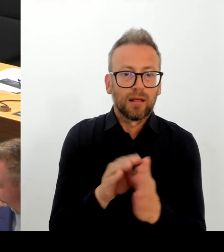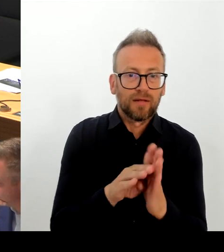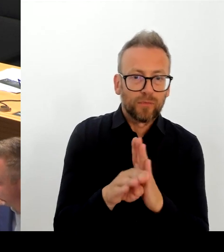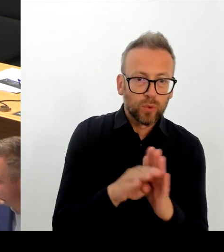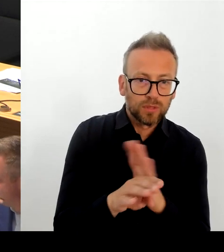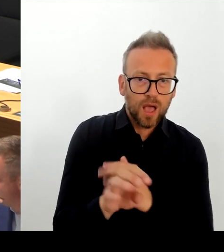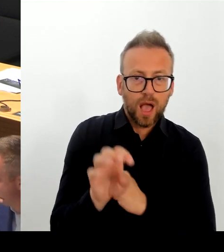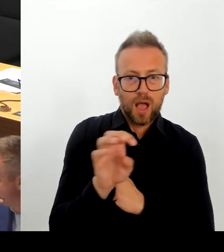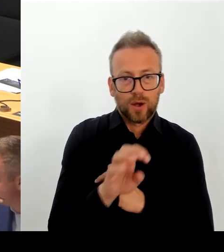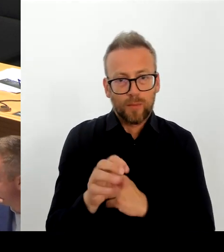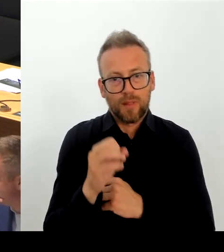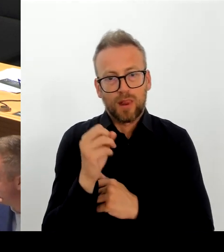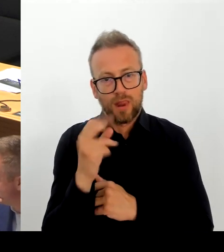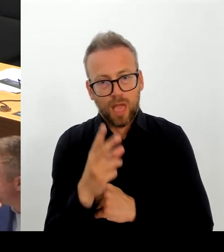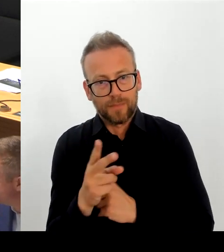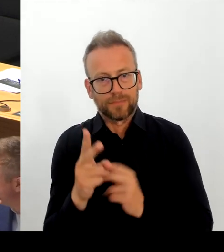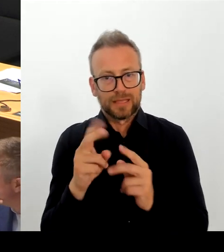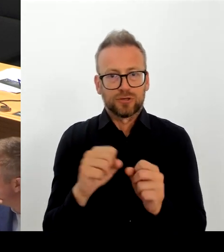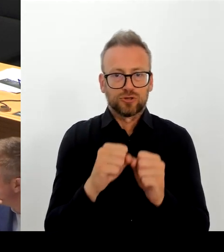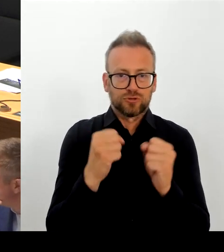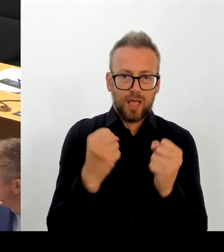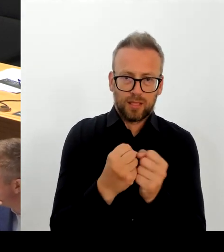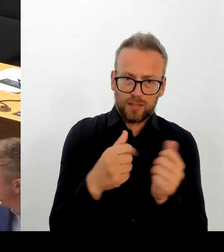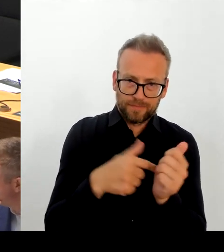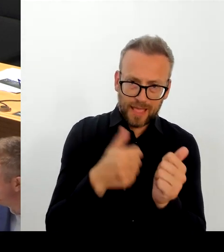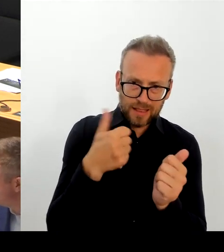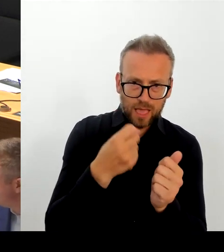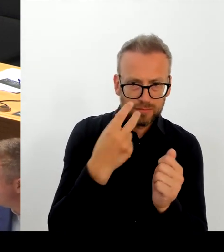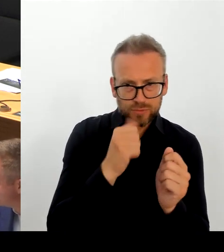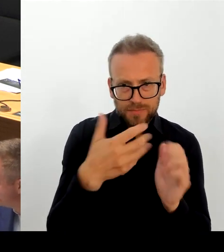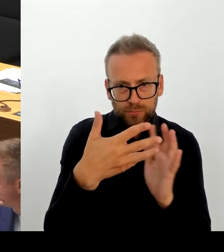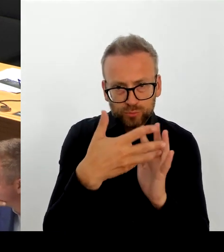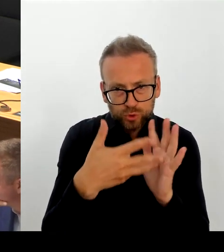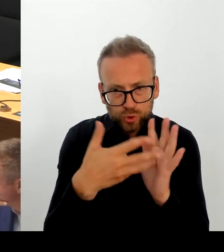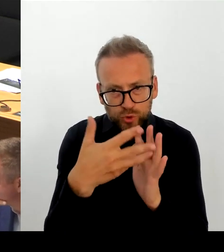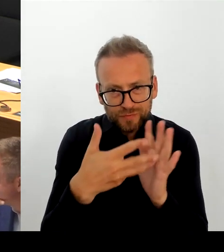abgelehnten Asylbewerbern ablehnt. Davon steht nichts in dem Beschluss.